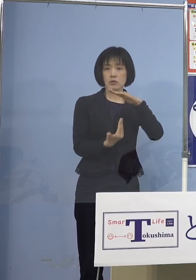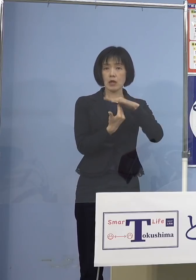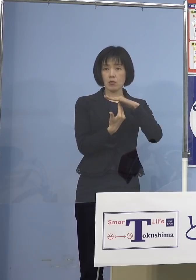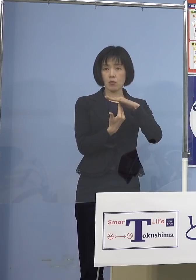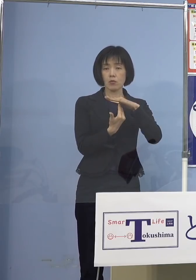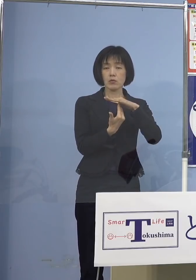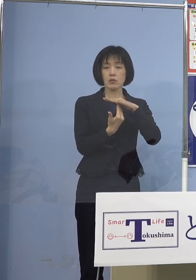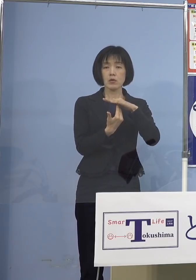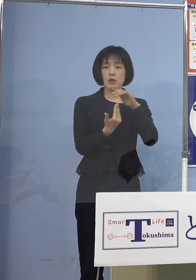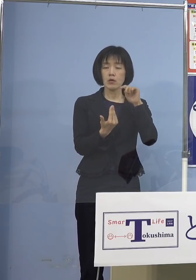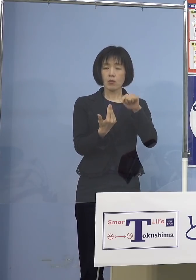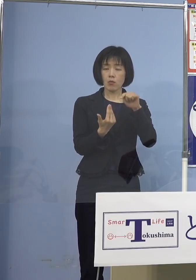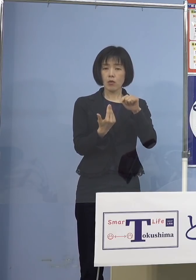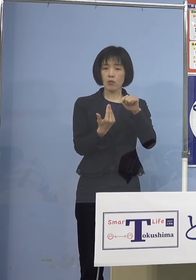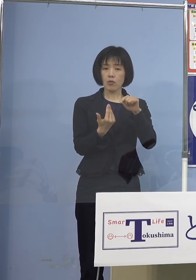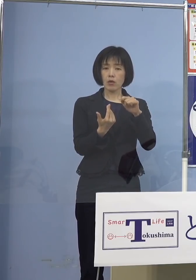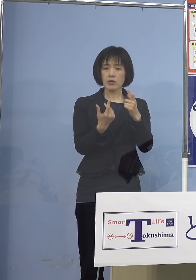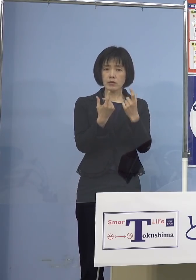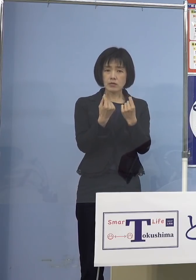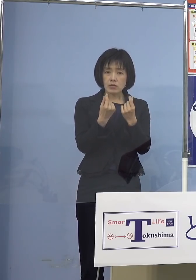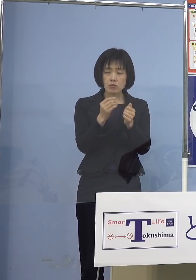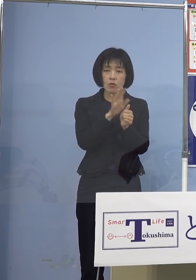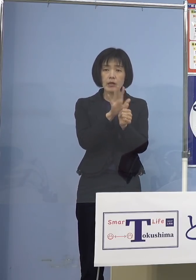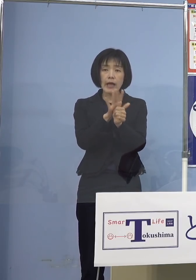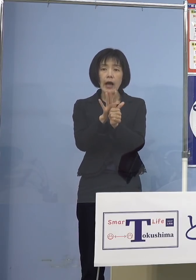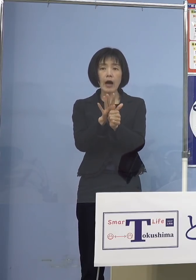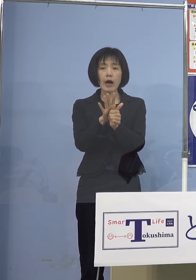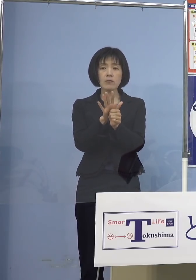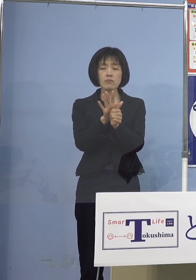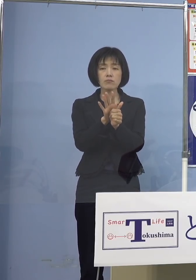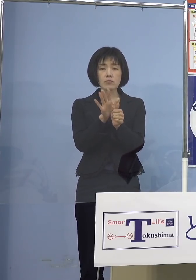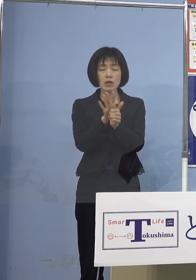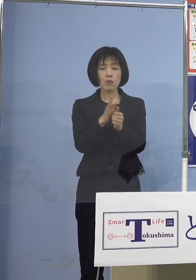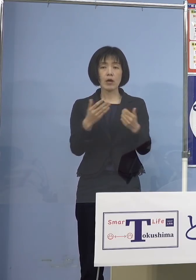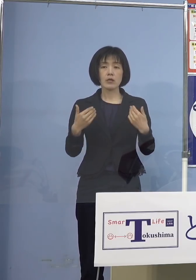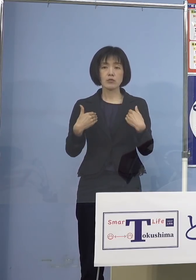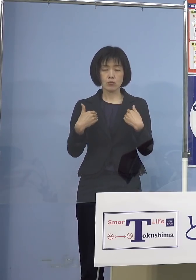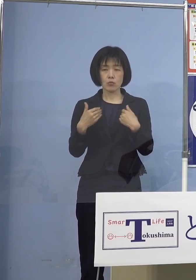ここがしっかりとケアできなければ これはちょっと違った意味で